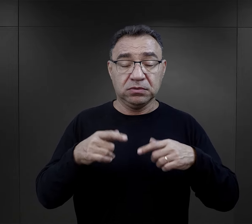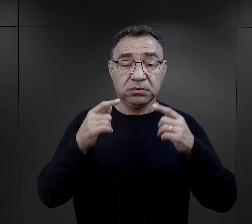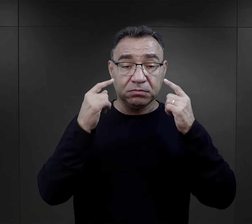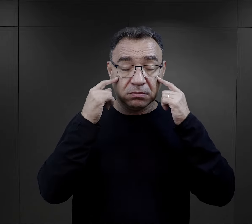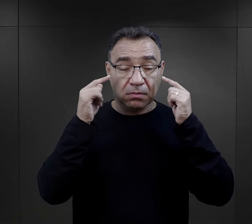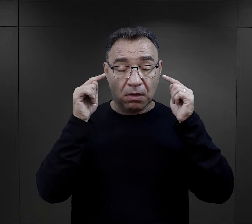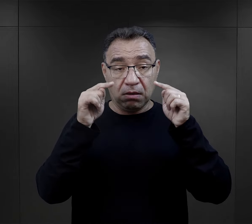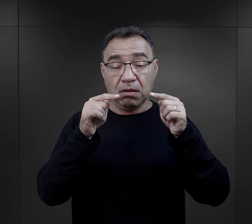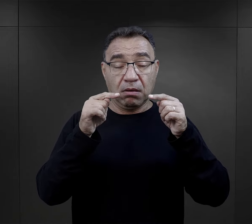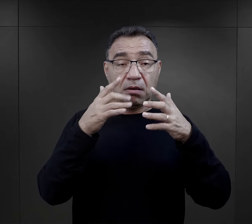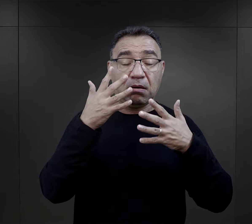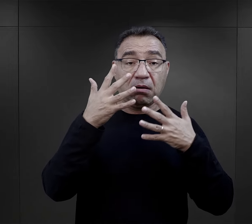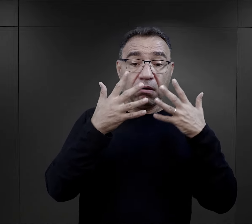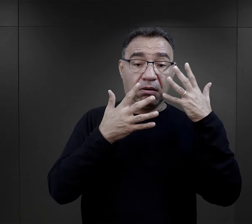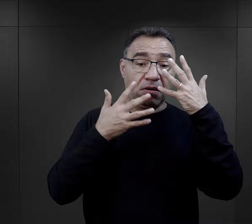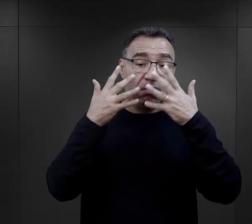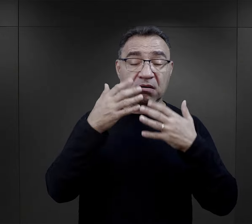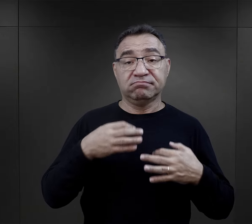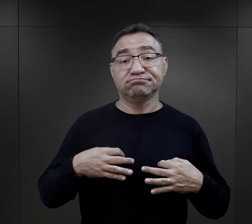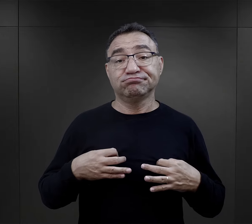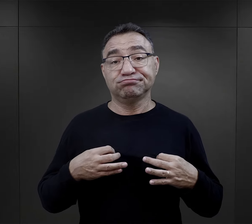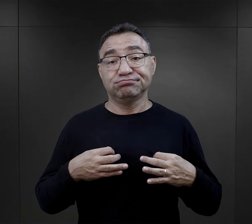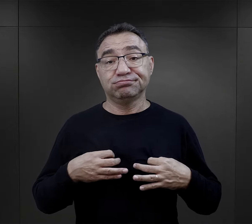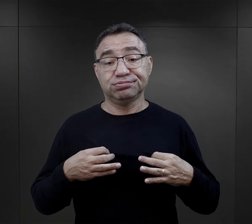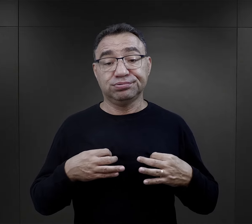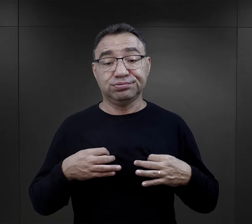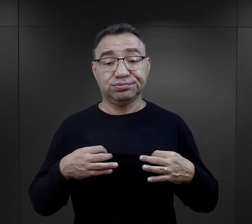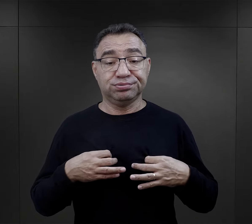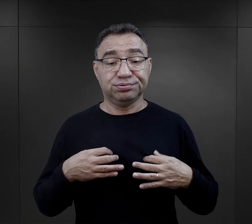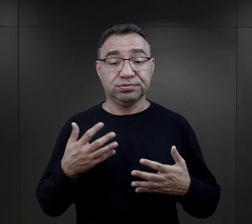staje się apatyczna, zobojętniała na wszystko,